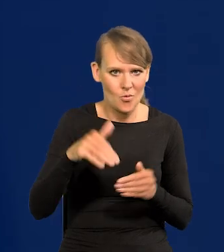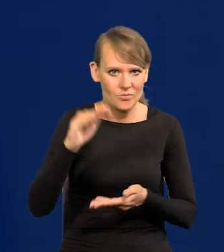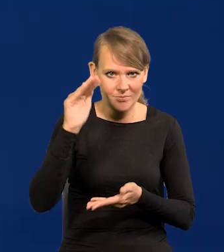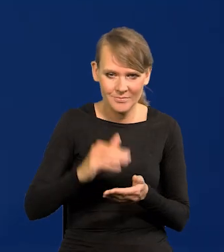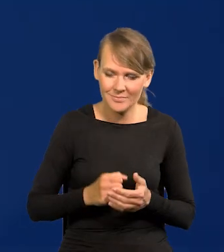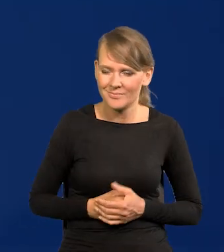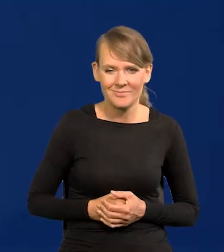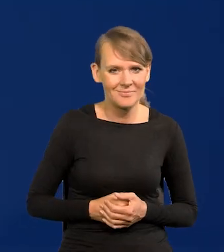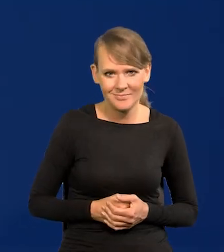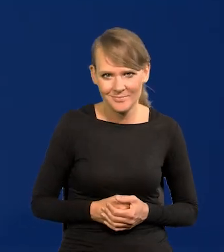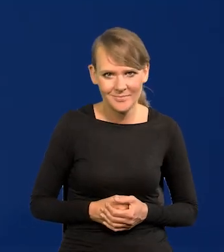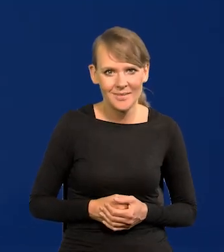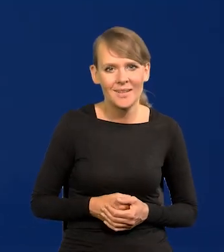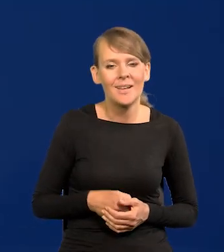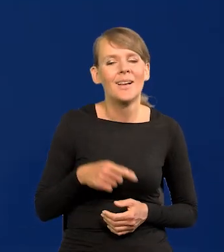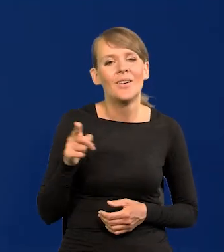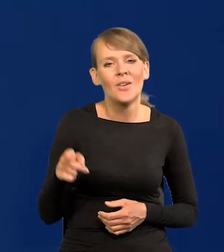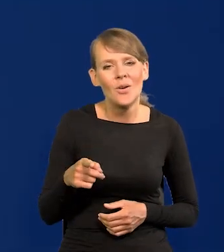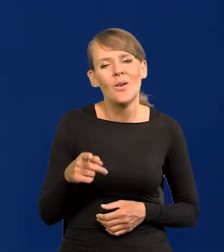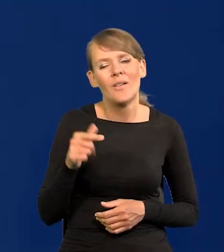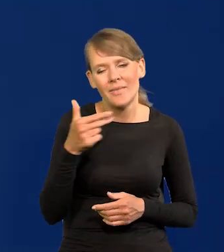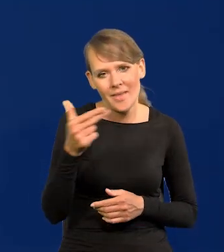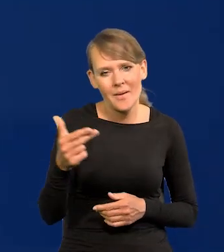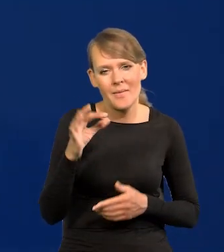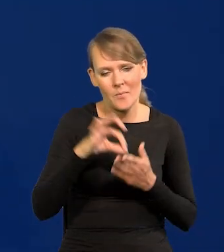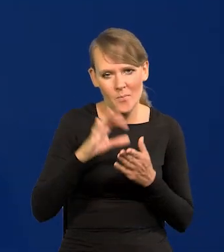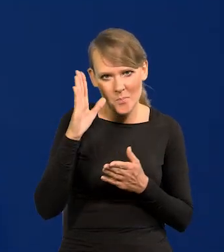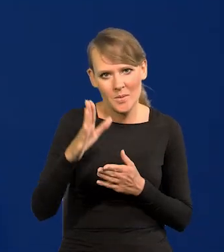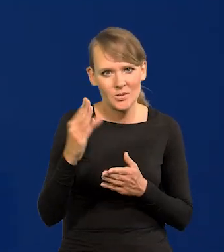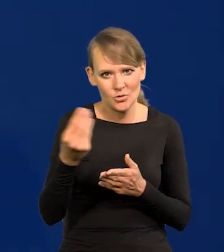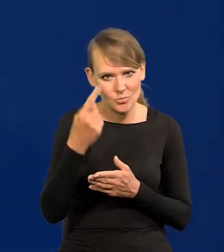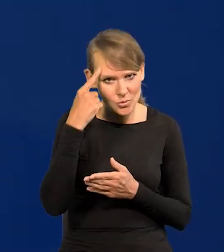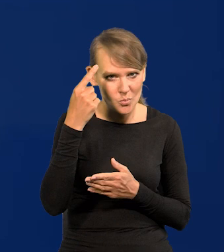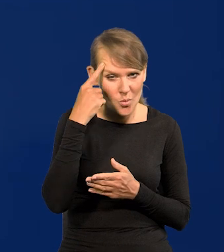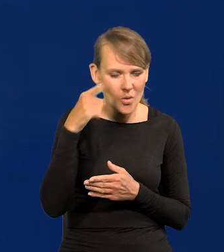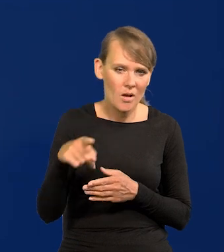Powtarzam to tylko tak, do tego tematu będziemy wielokrotnie wracać. Ten zarzut jest podnoszony.